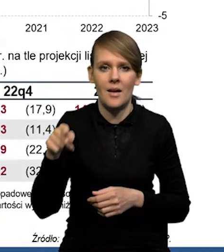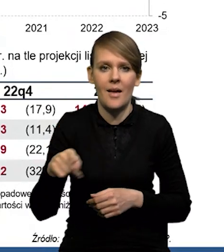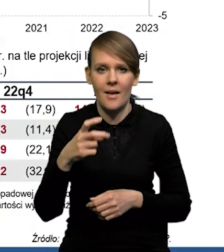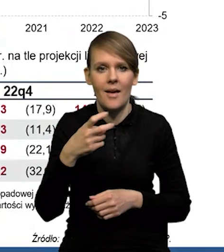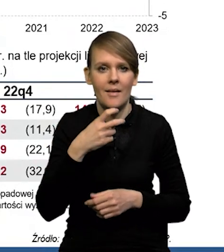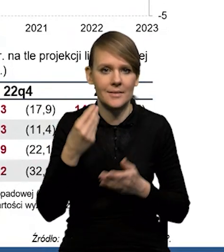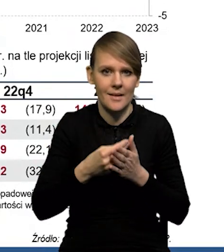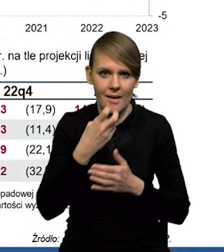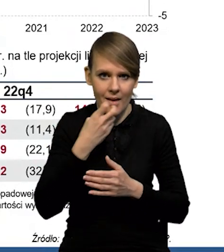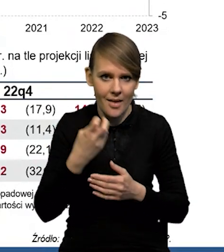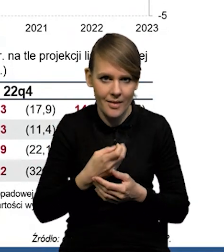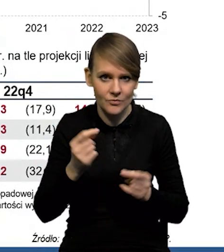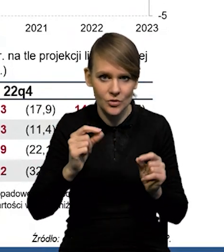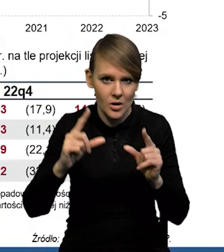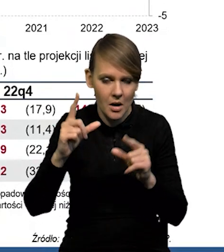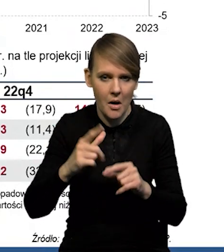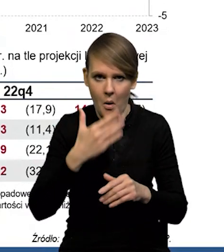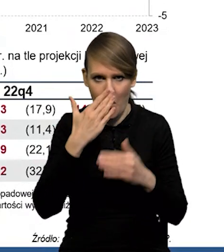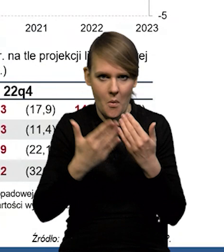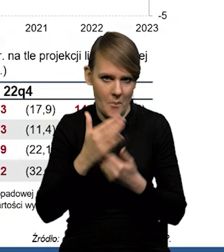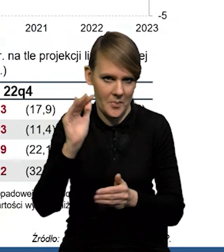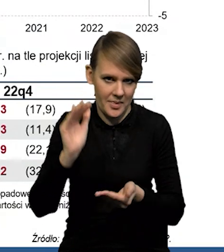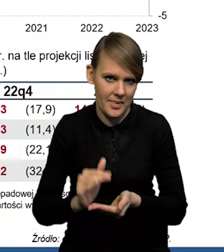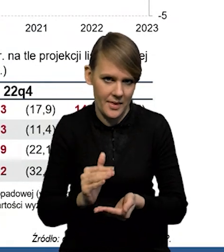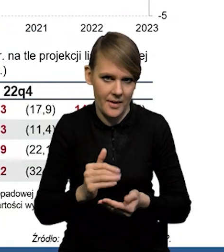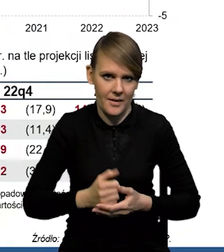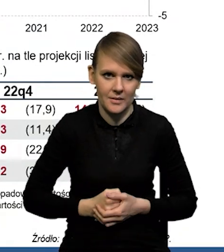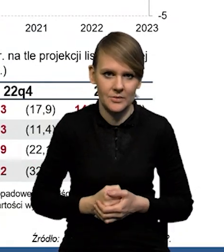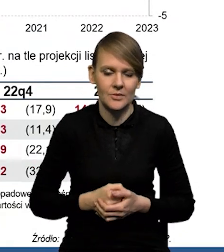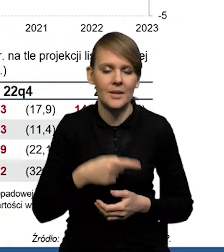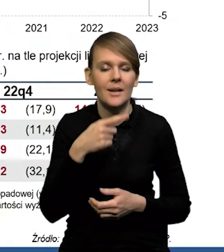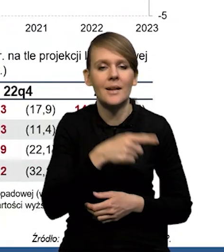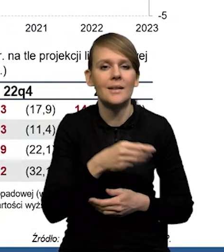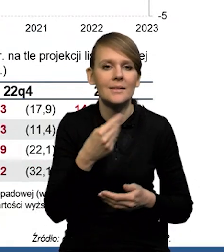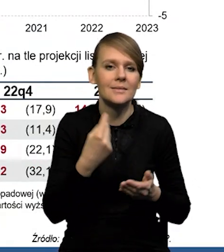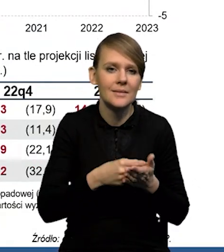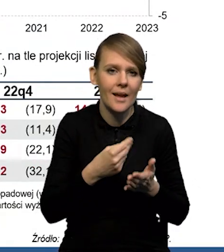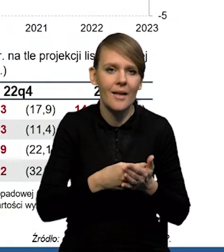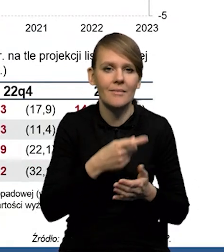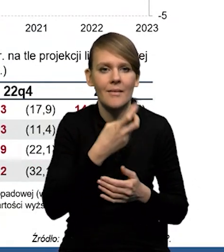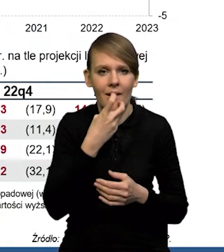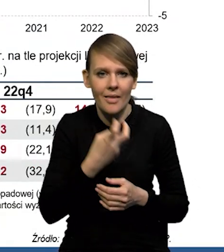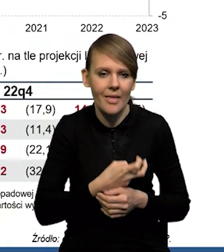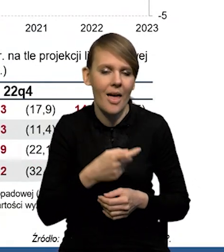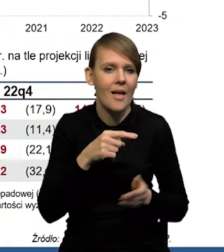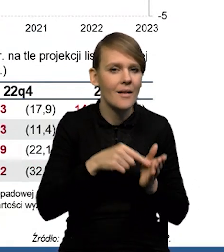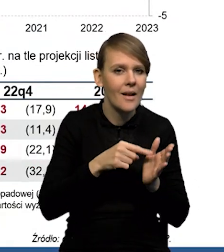One okazały się wyraźnie niższe, też trochę na kanwie tych spadków cen surowców energetycznych. No, dzisiaj jest tak,